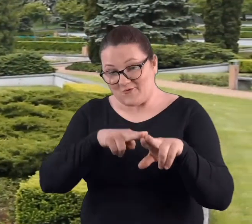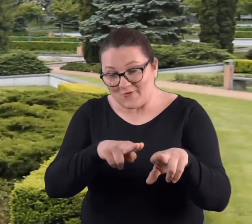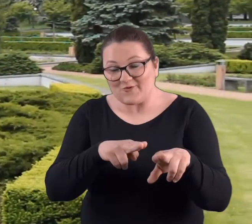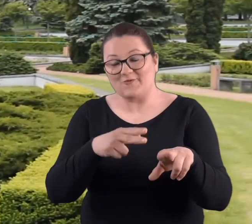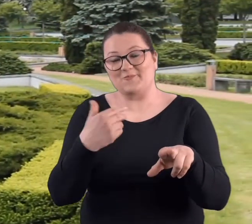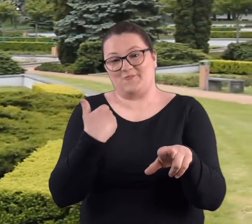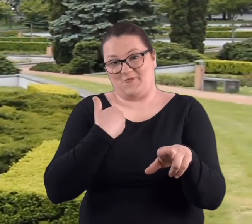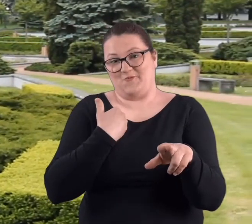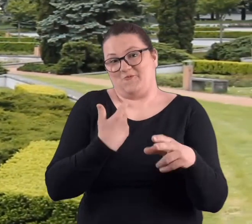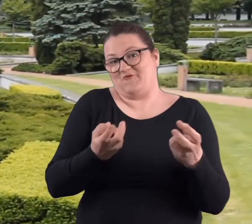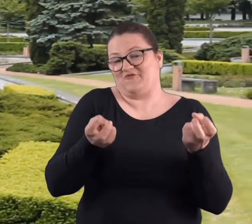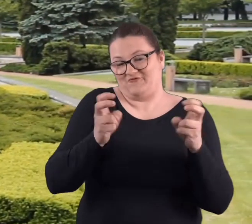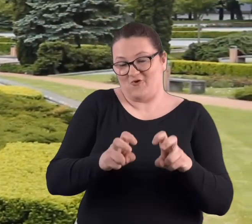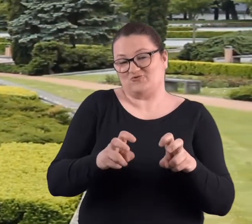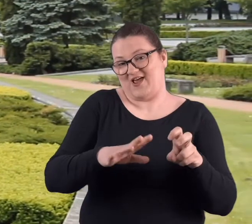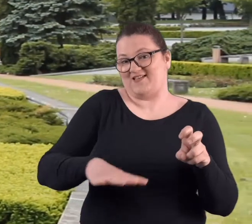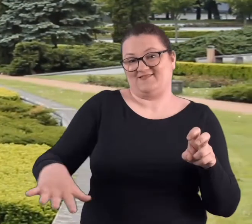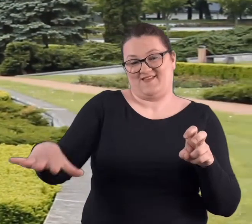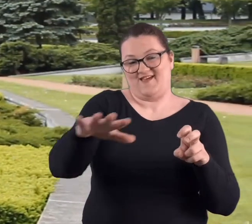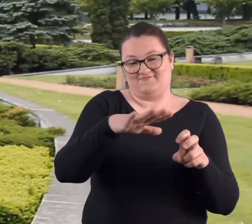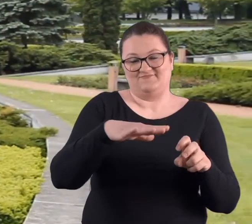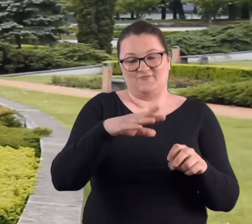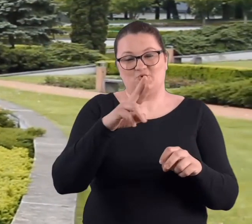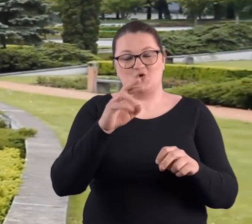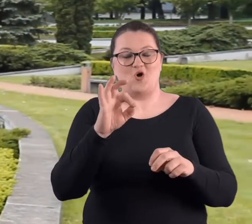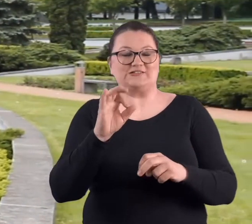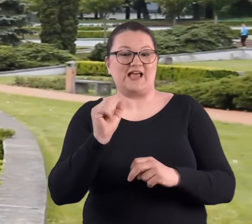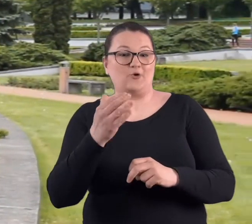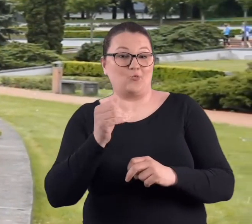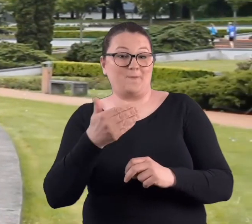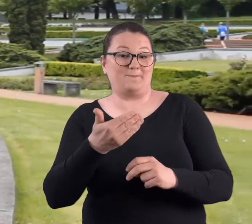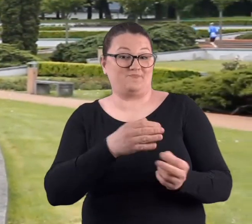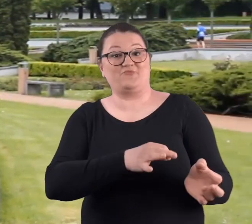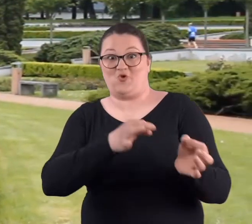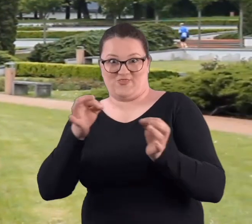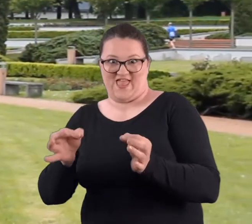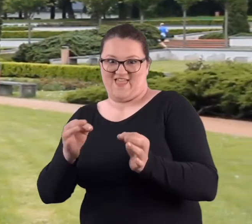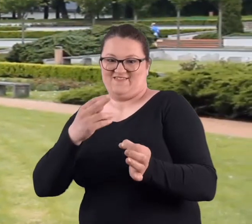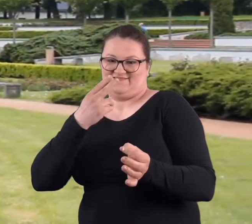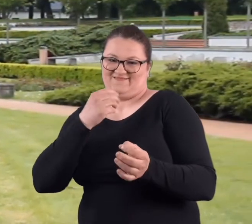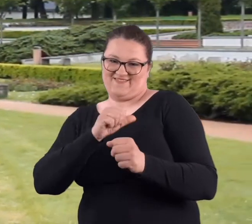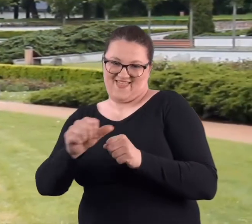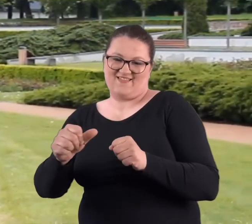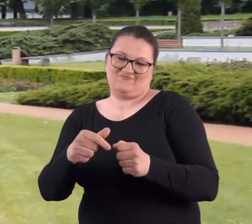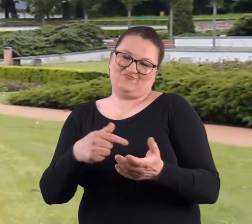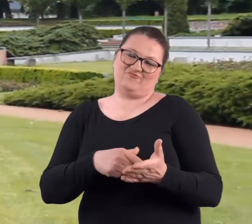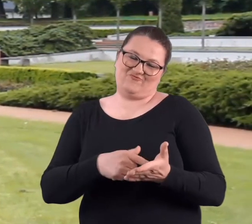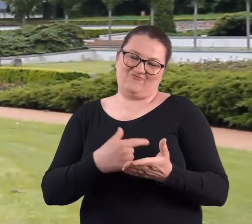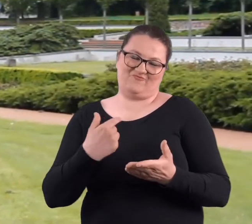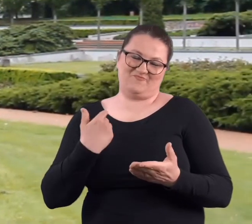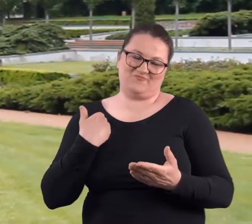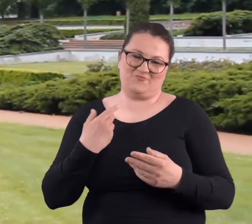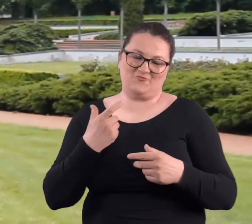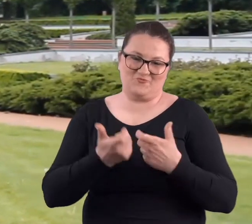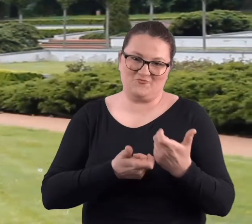Mój udział w tworzeniu jakoby tego rozarium, które do tej pory przetrwało no właśnie był taki.